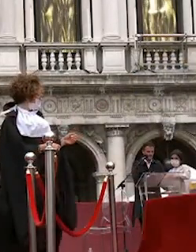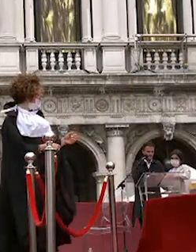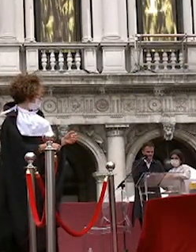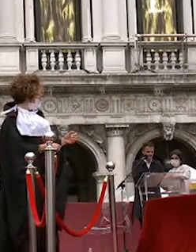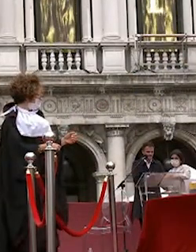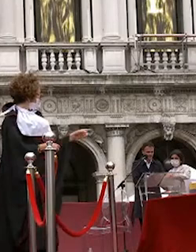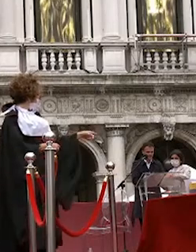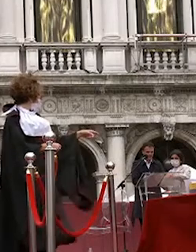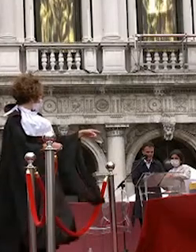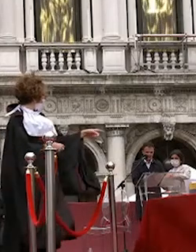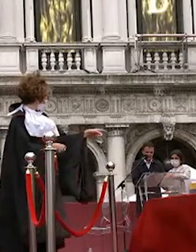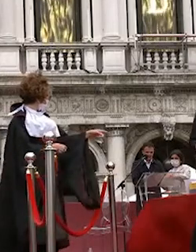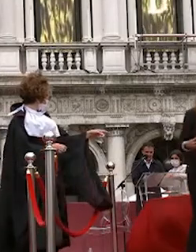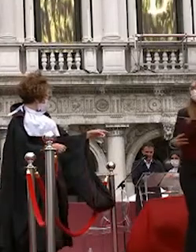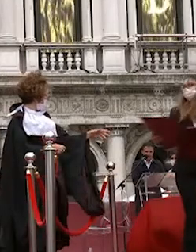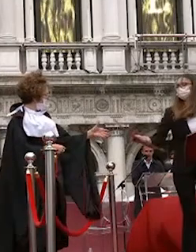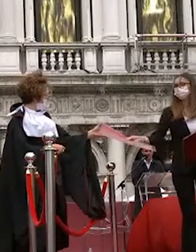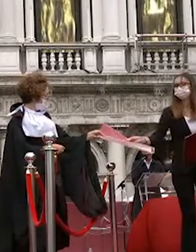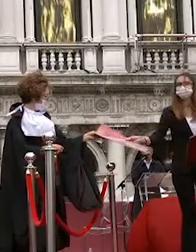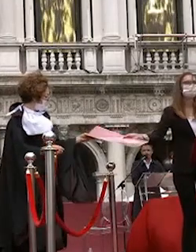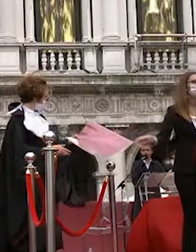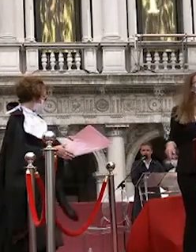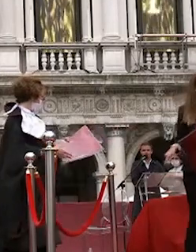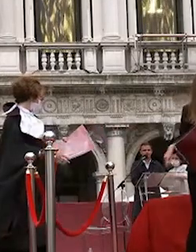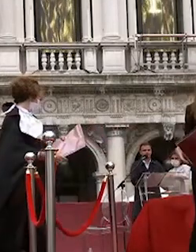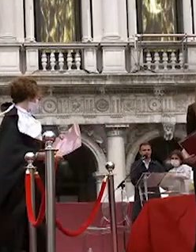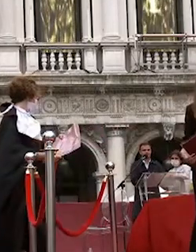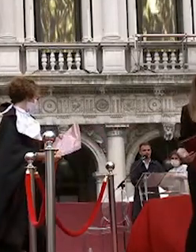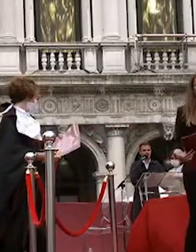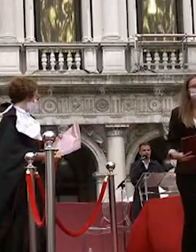beatrice brighenti giorgia nicoli